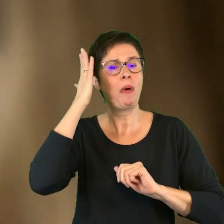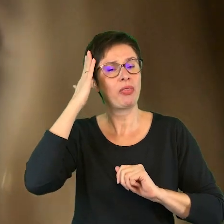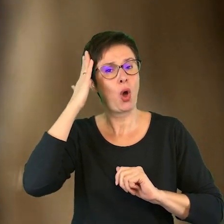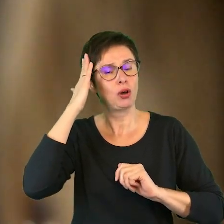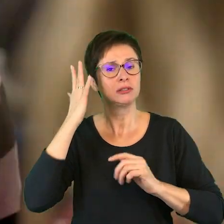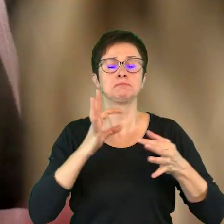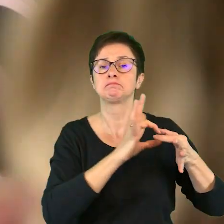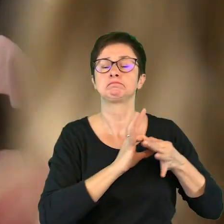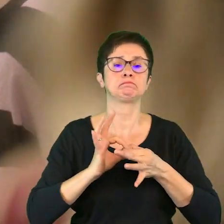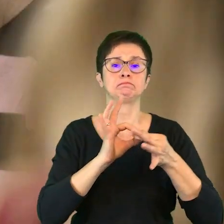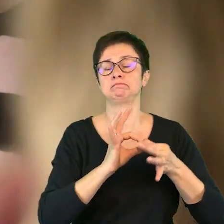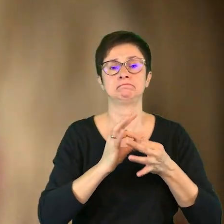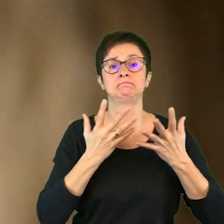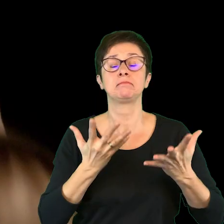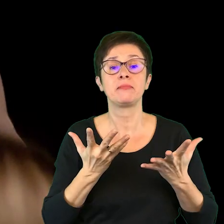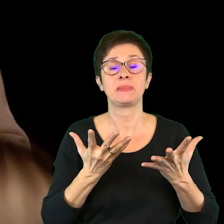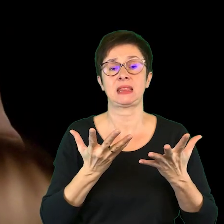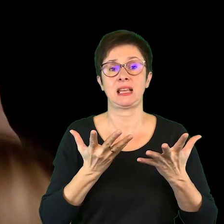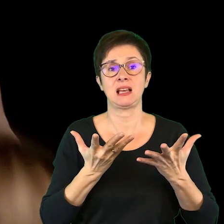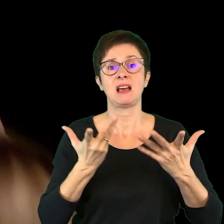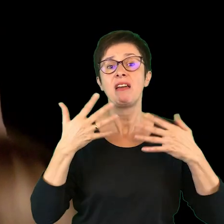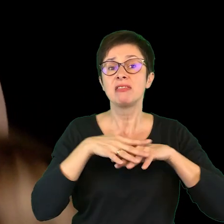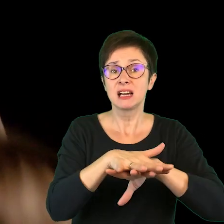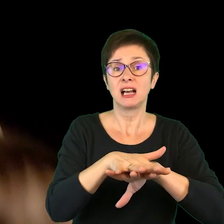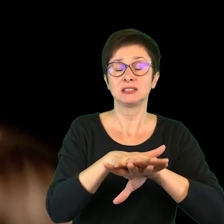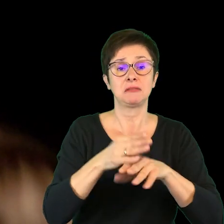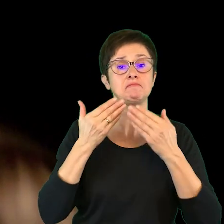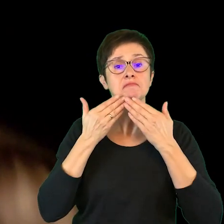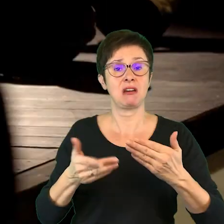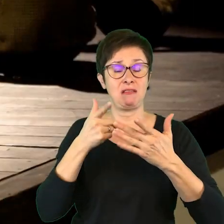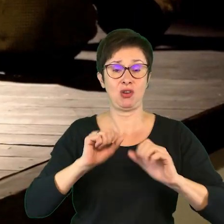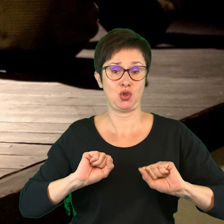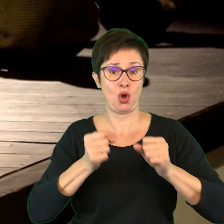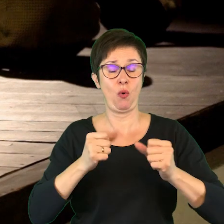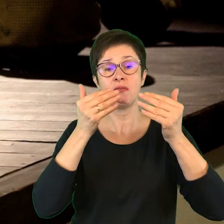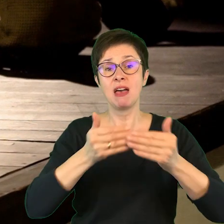związane z integracją poprzez działania teatralne,